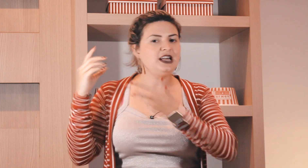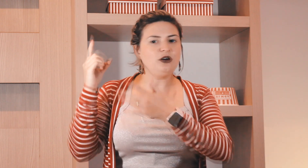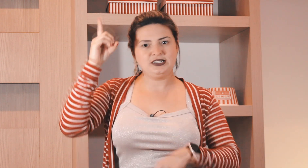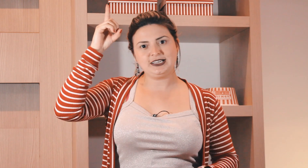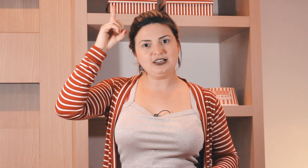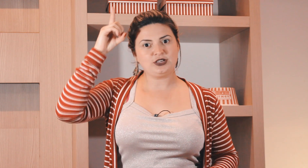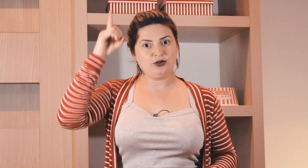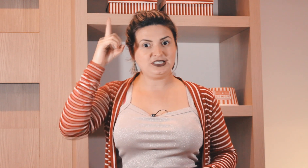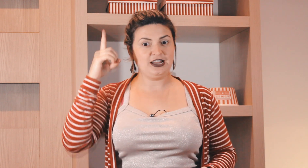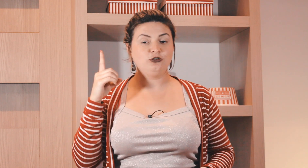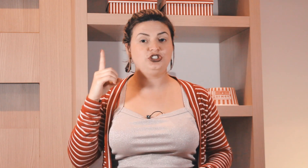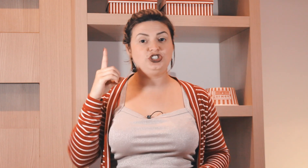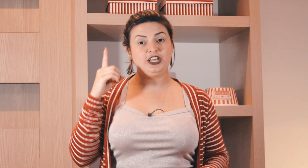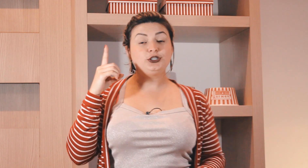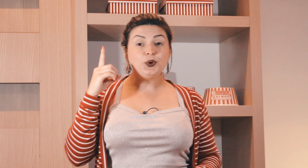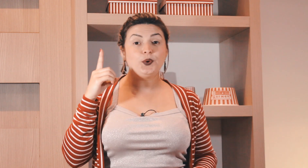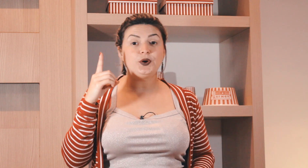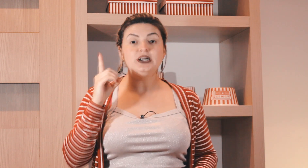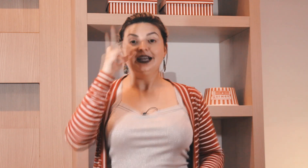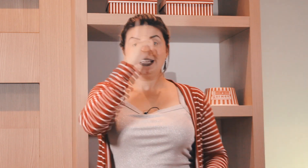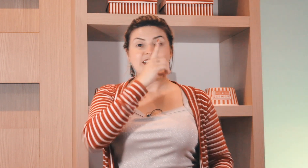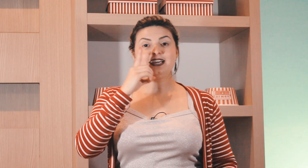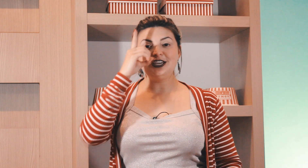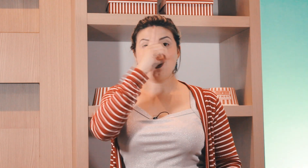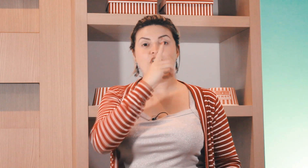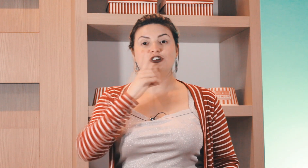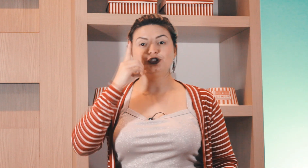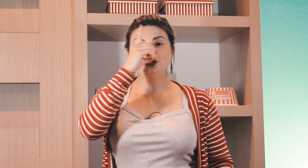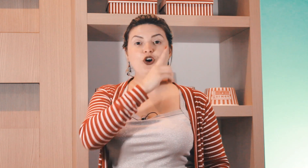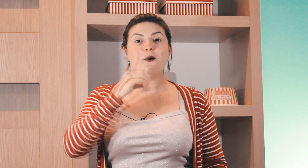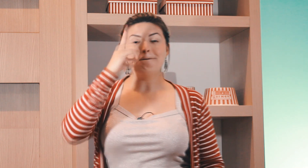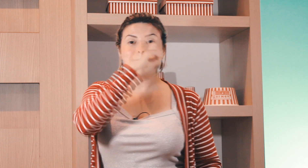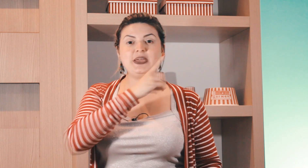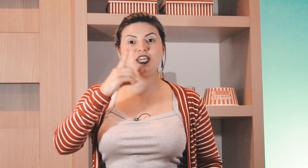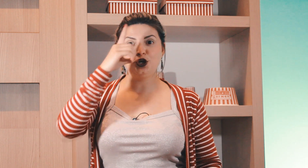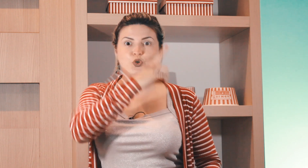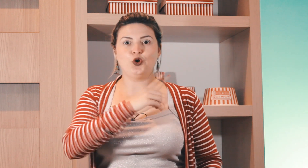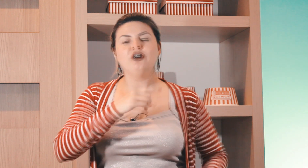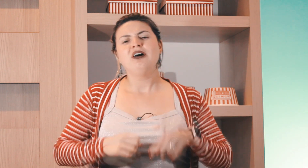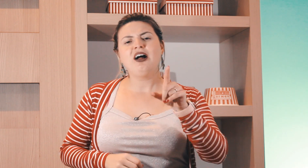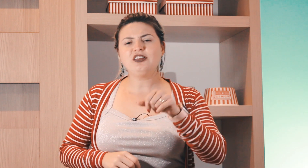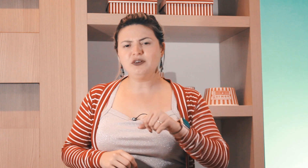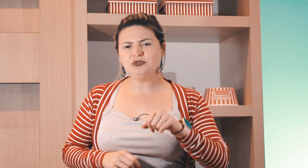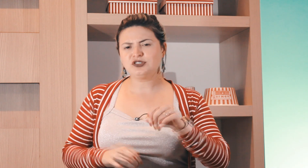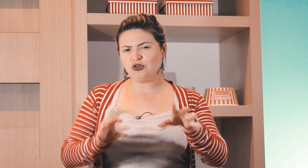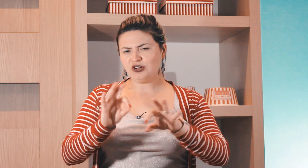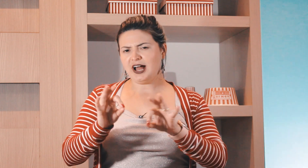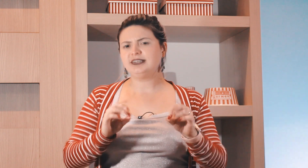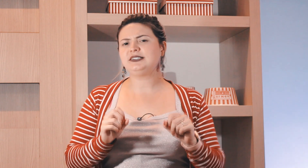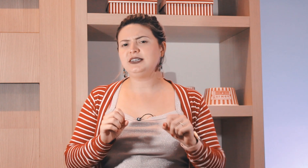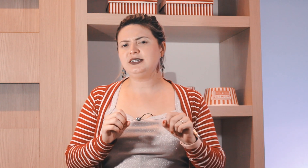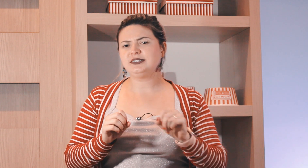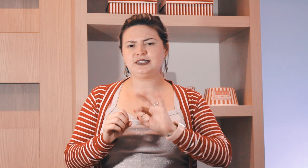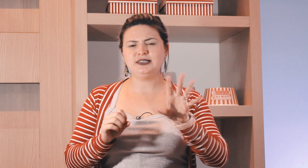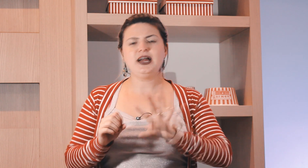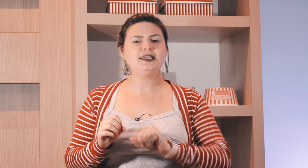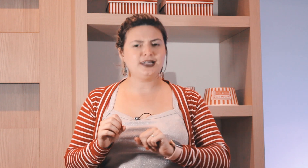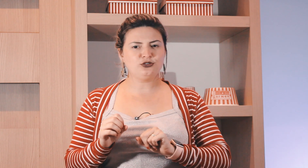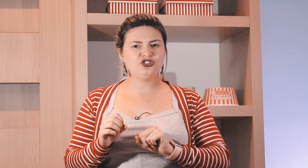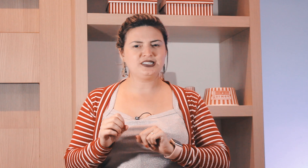outro sinal nesse caso aqui é o sinal de diretor e aqui ó domingo agora vamos colocar esses sinais